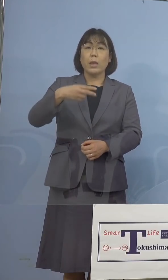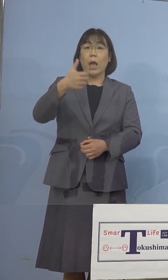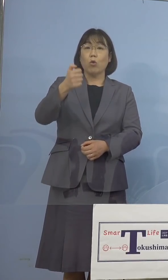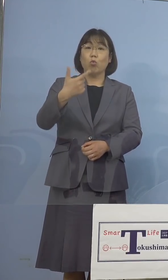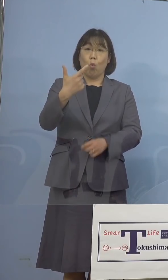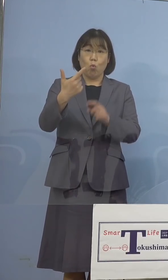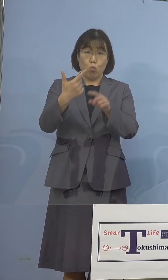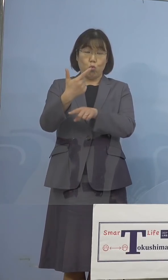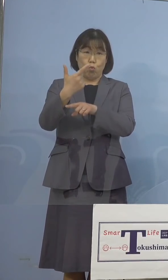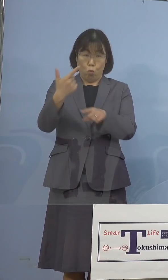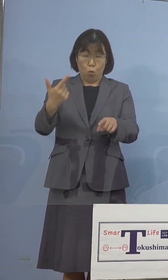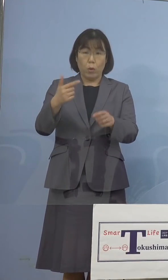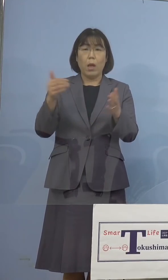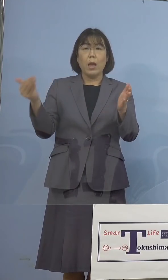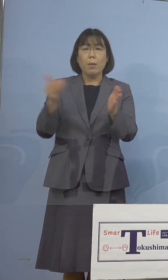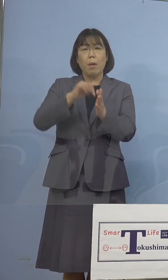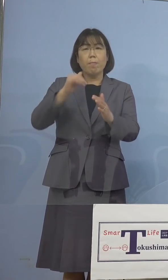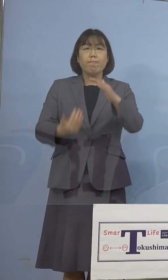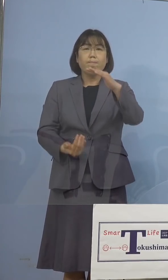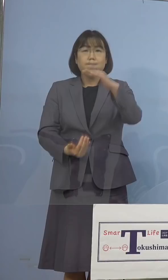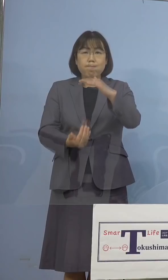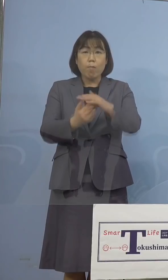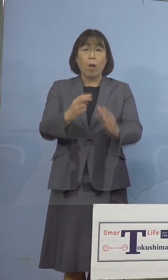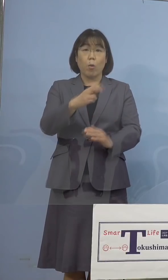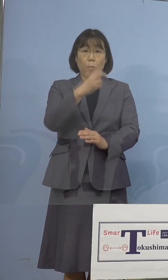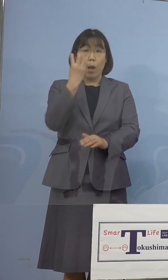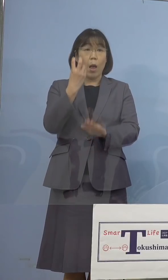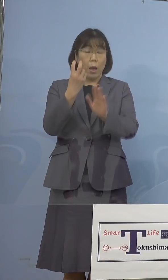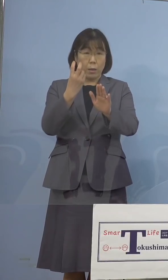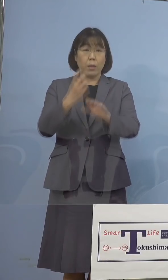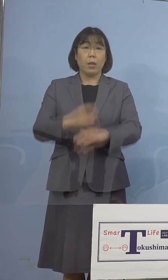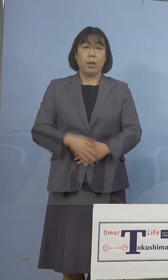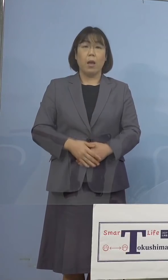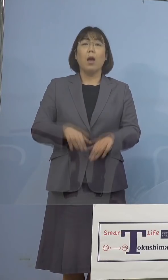いうことで、過去最高を更新した わけでありますが、今日もこれを